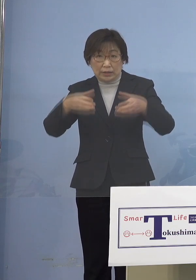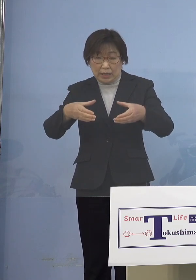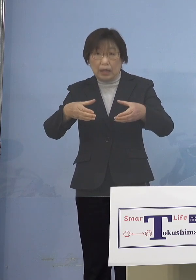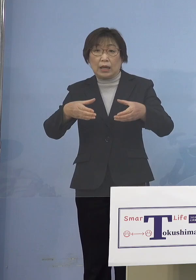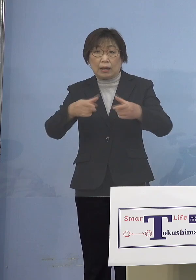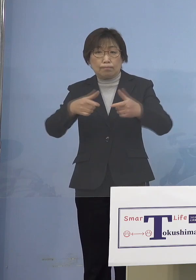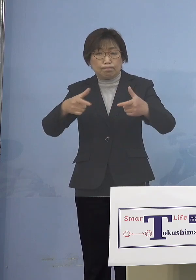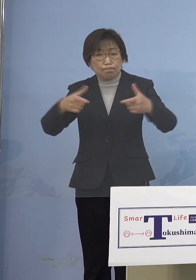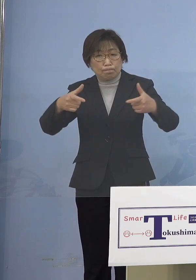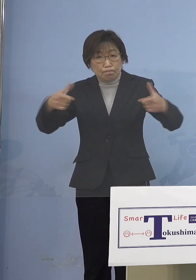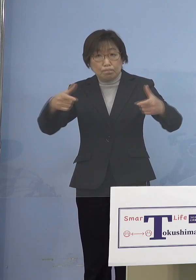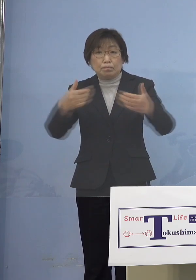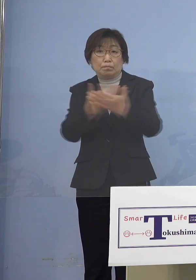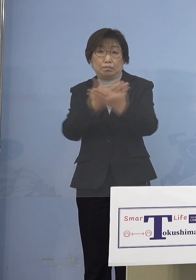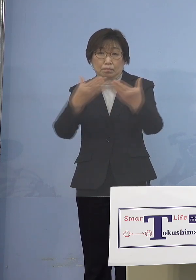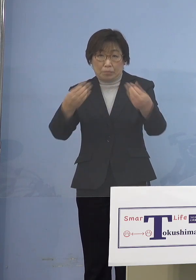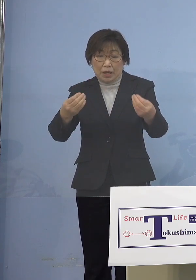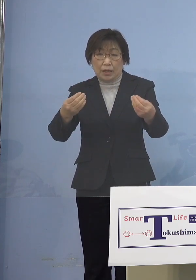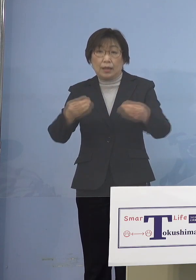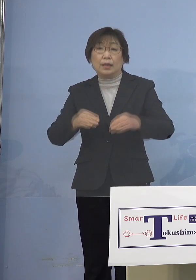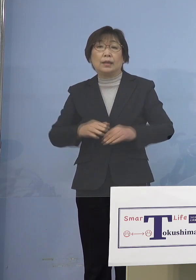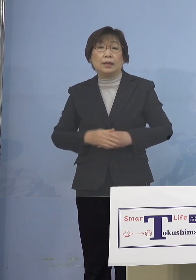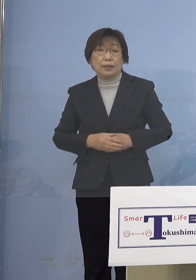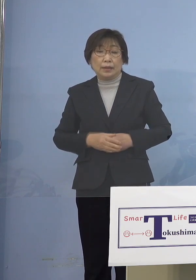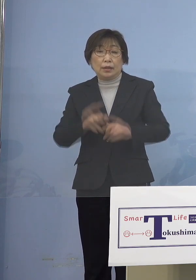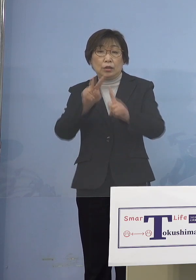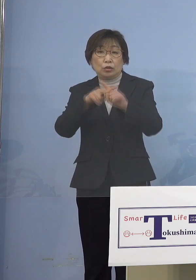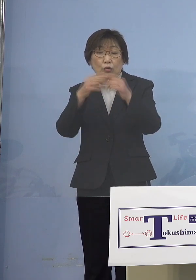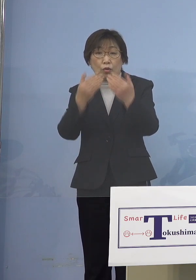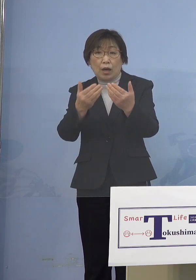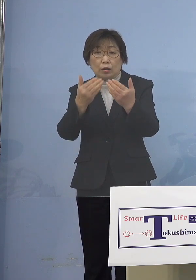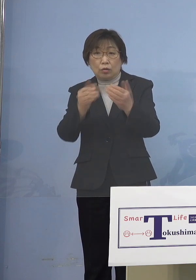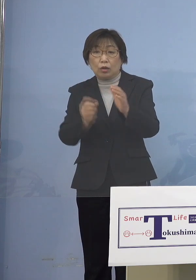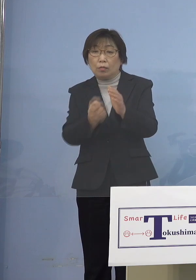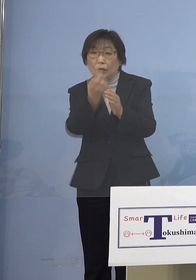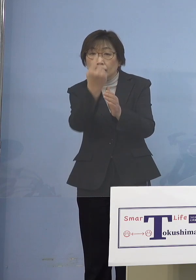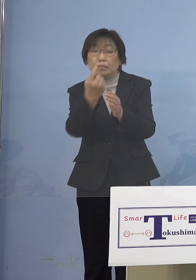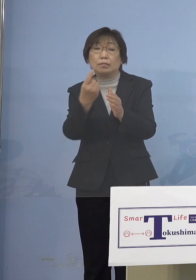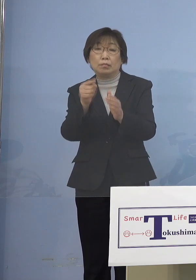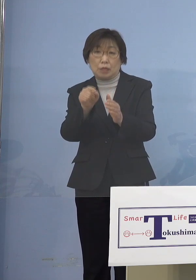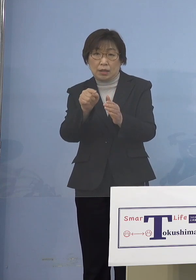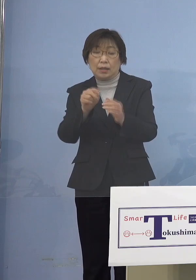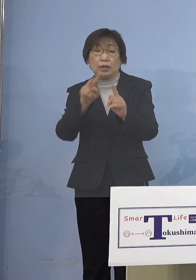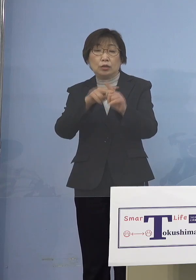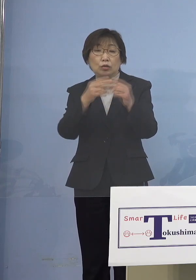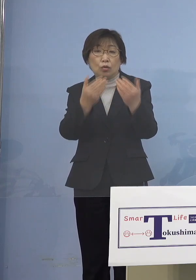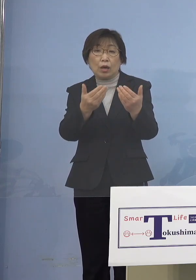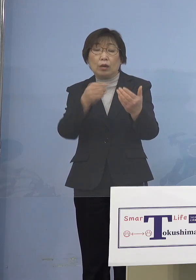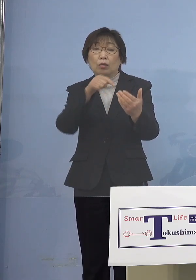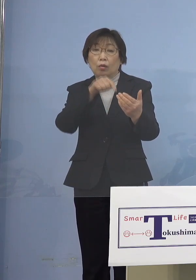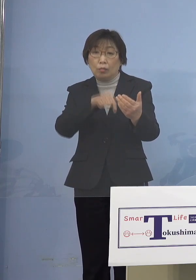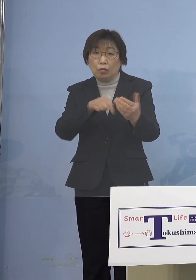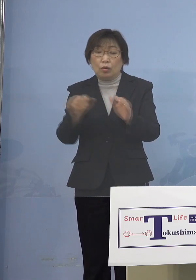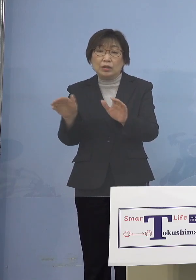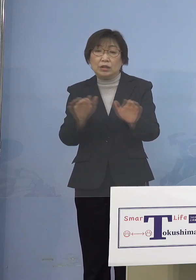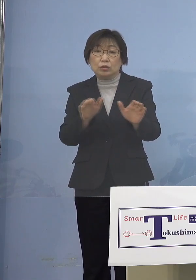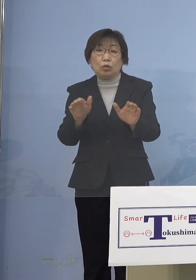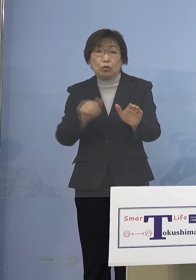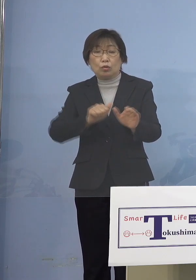複数、小学校のクラスターが ございました 一方、小学校におきましても 児童等利用施設同様に